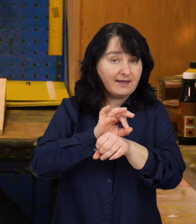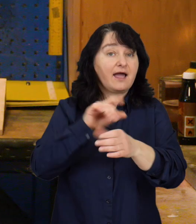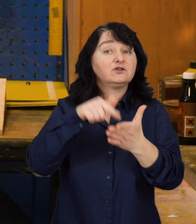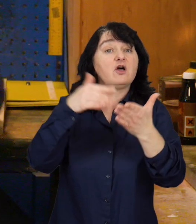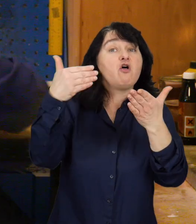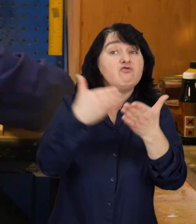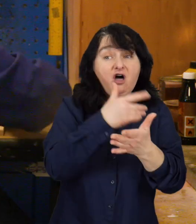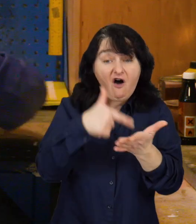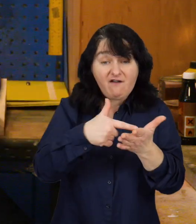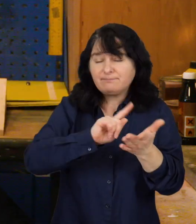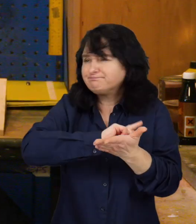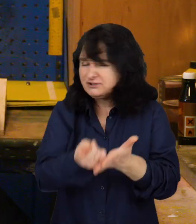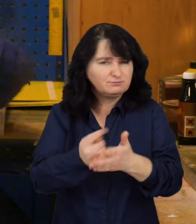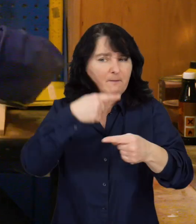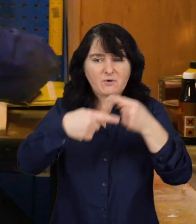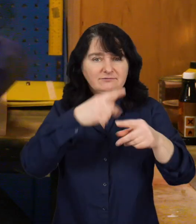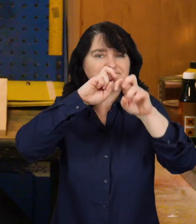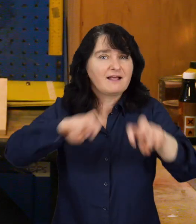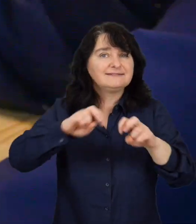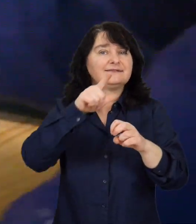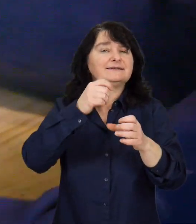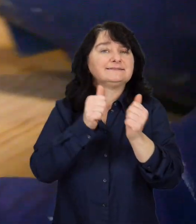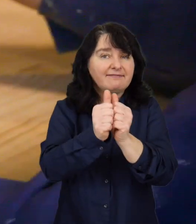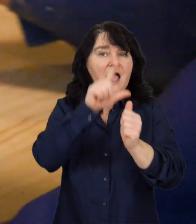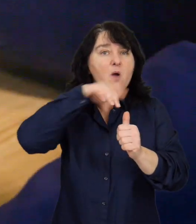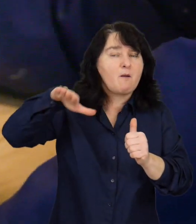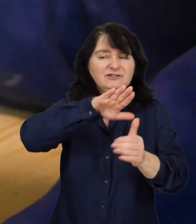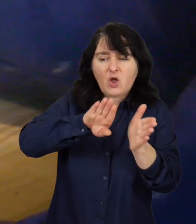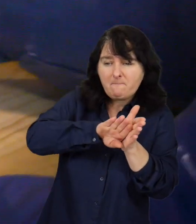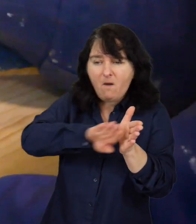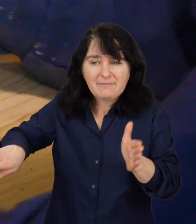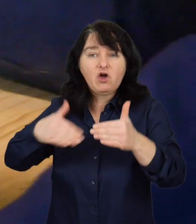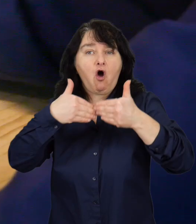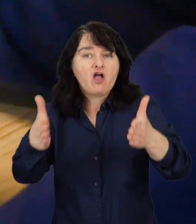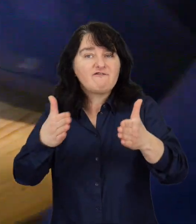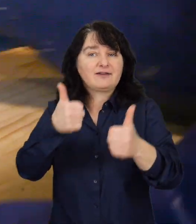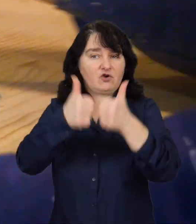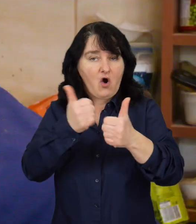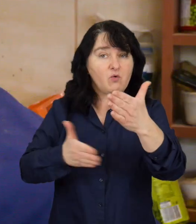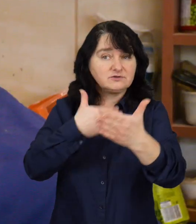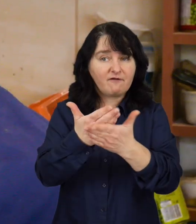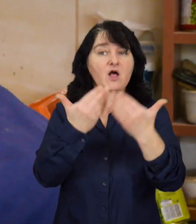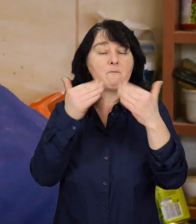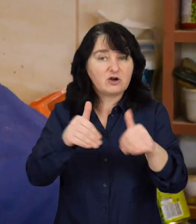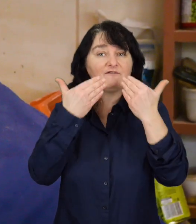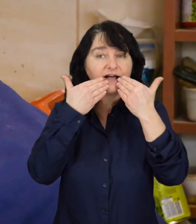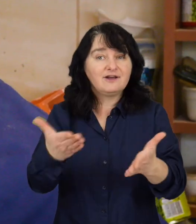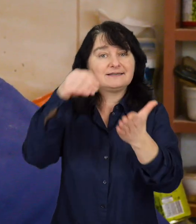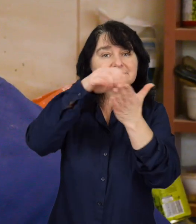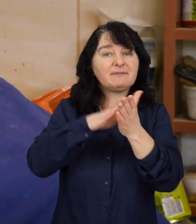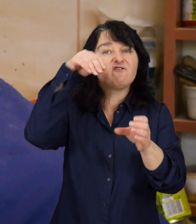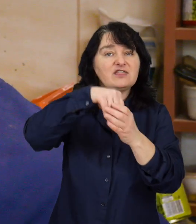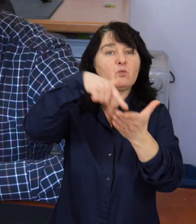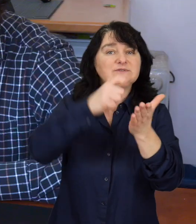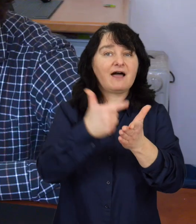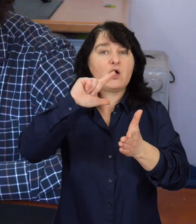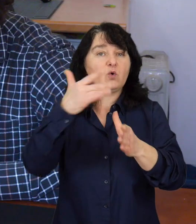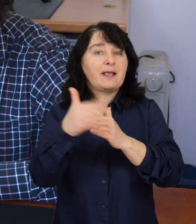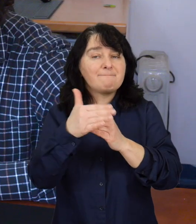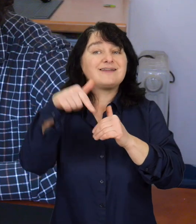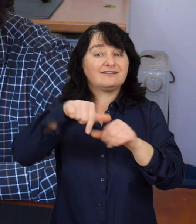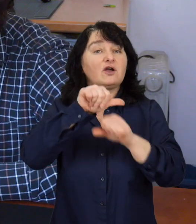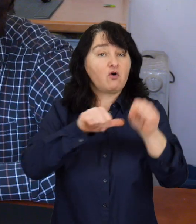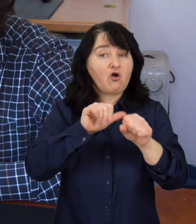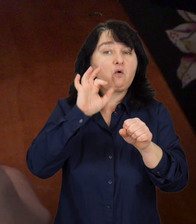Nowa, przyśpieszona procedura realizacji zadania publicznego z pominięciem otwartego konkursu ofert możliwa jest dzięki zapisom ustawy z 2 marca bieżącego roku,